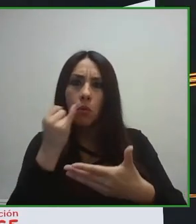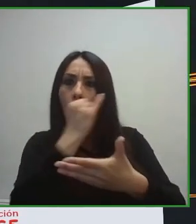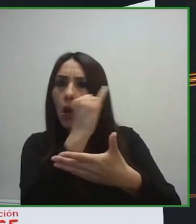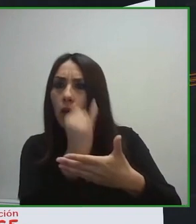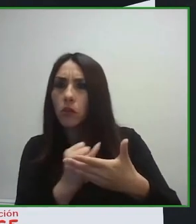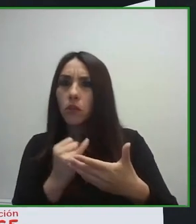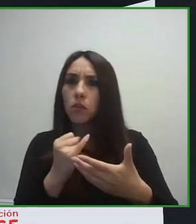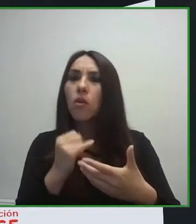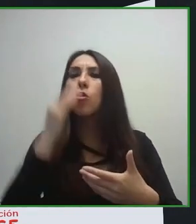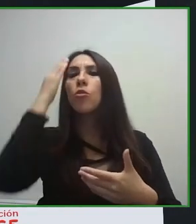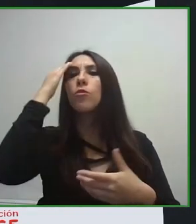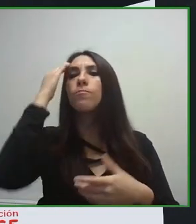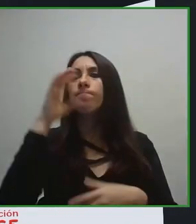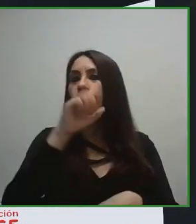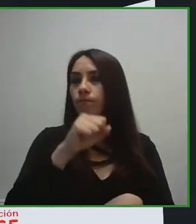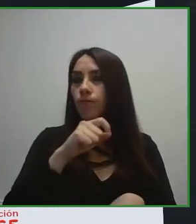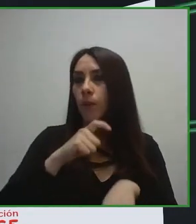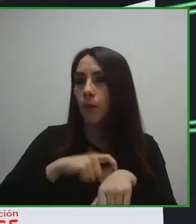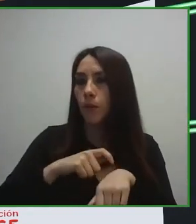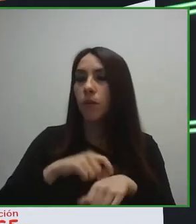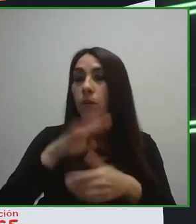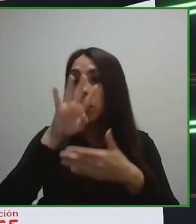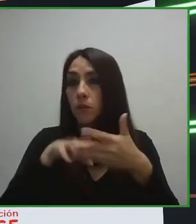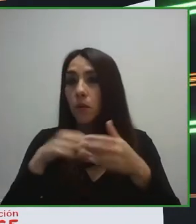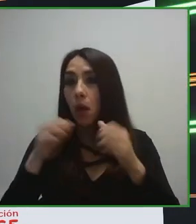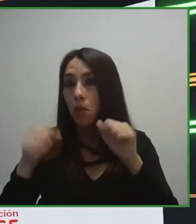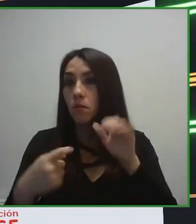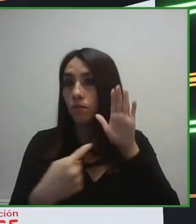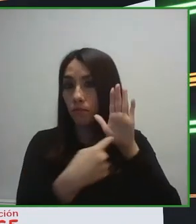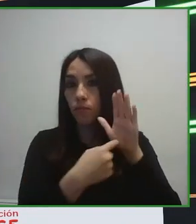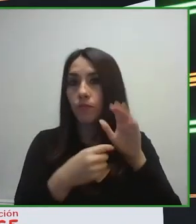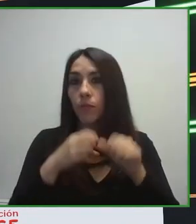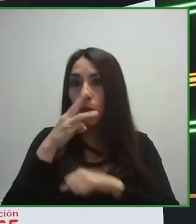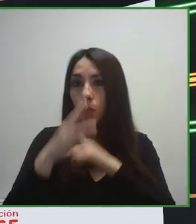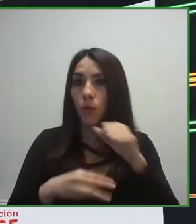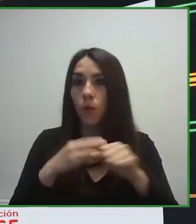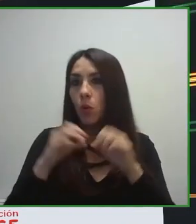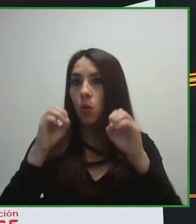un hotel accesible y hacer un especial énfasis en cómo debe ser una habitación